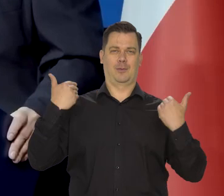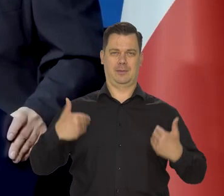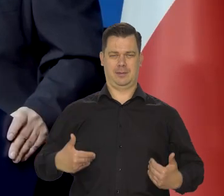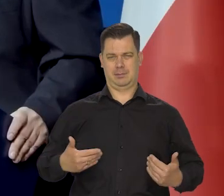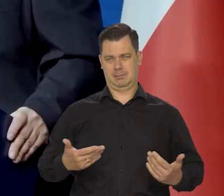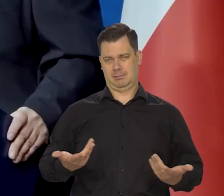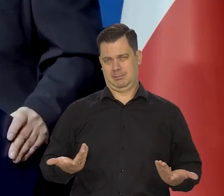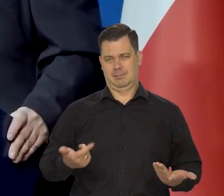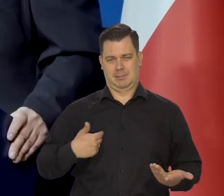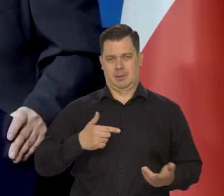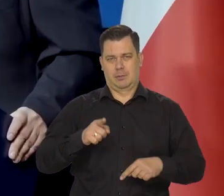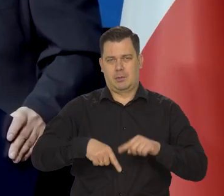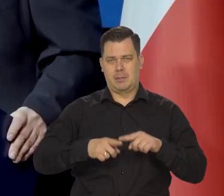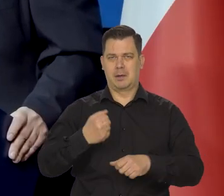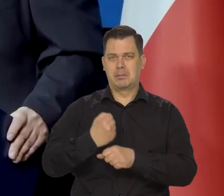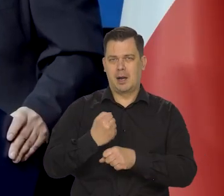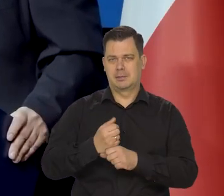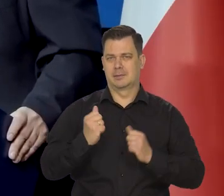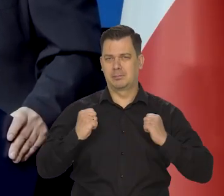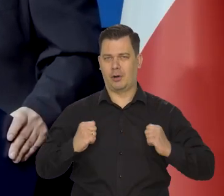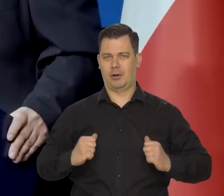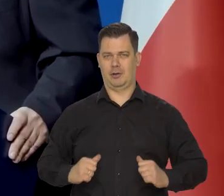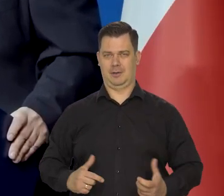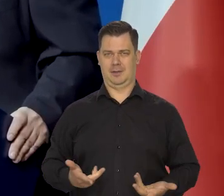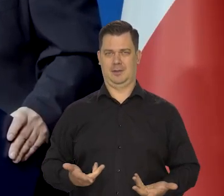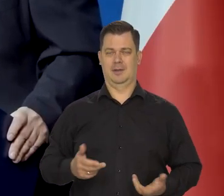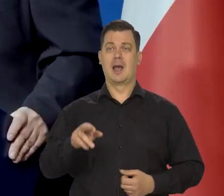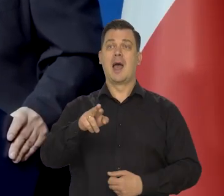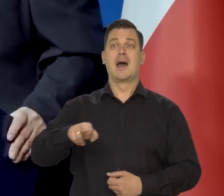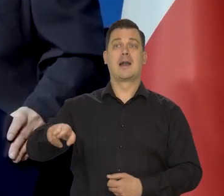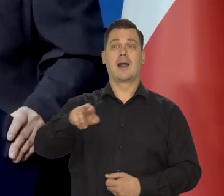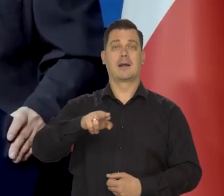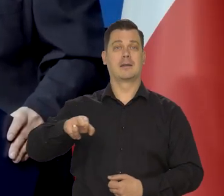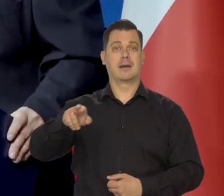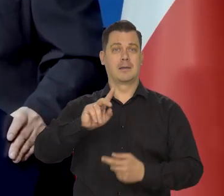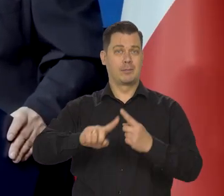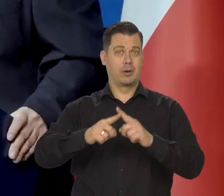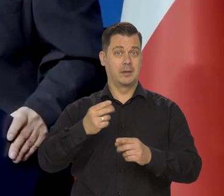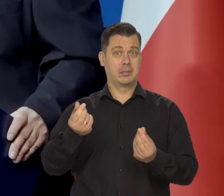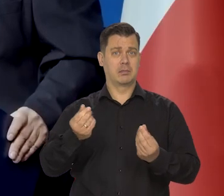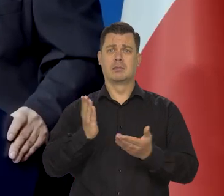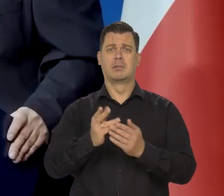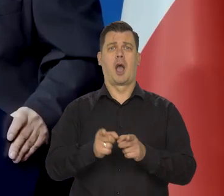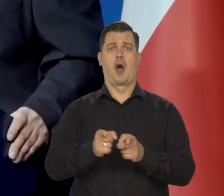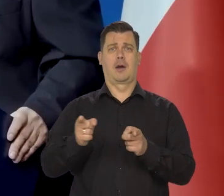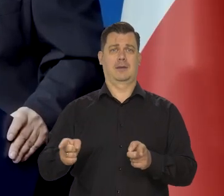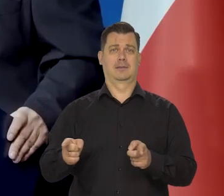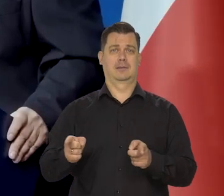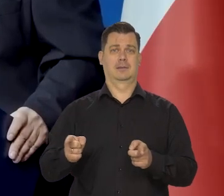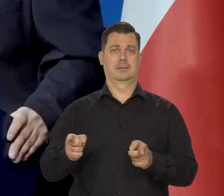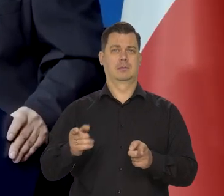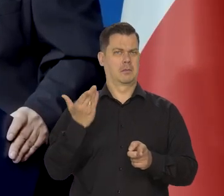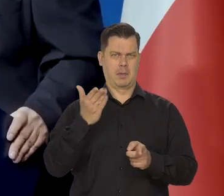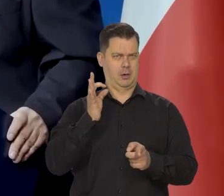Członkowie zarządu... czy rada polityki pieniężnej ma też jedną kadencję, tylko. To jest dobrze pomyślany akurat.